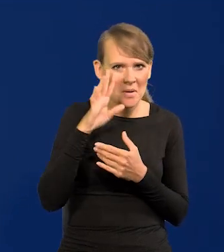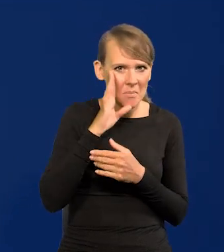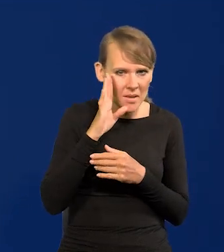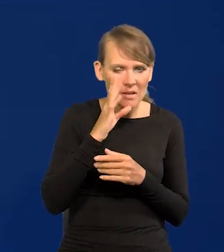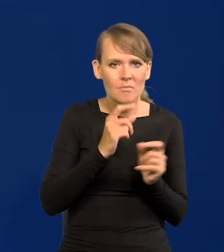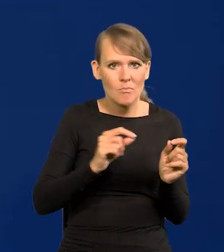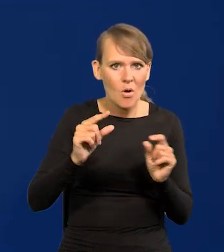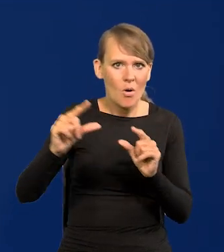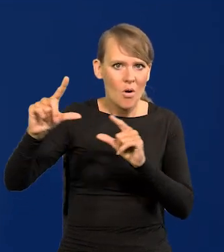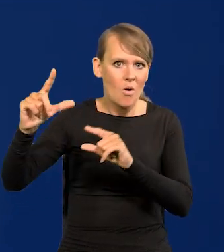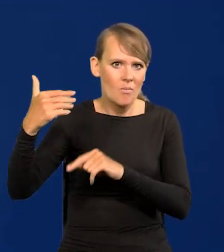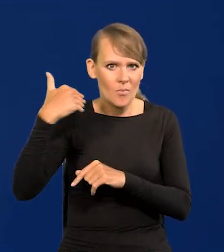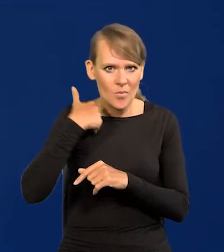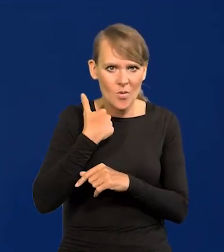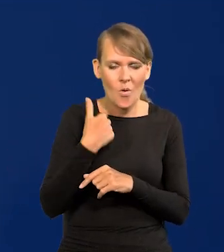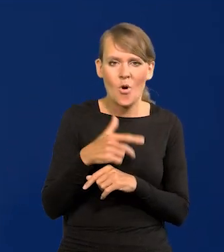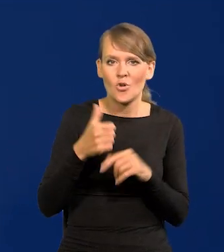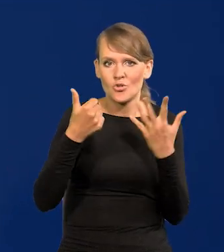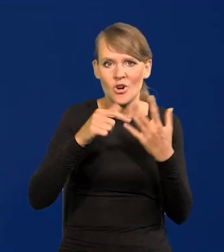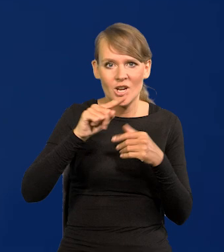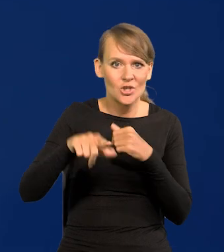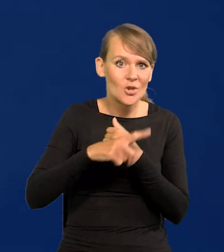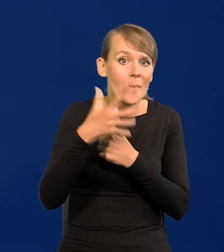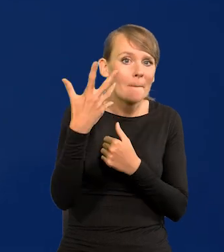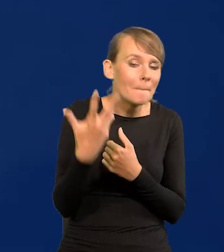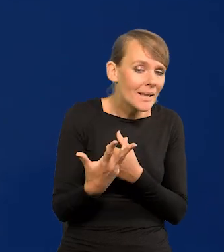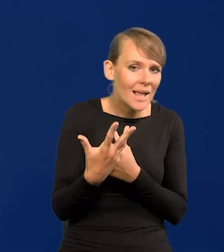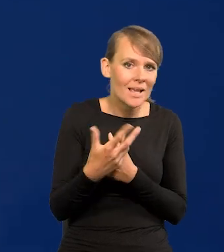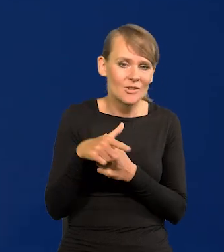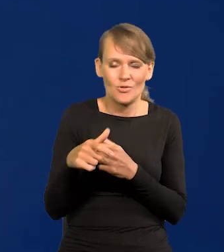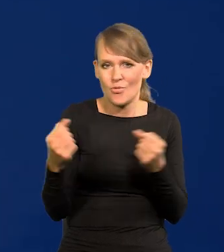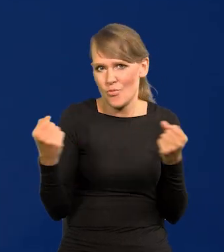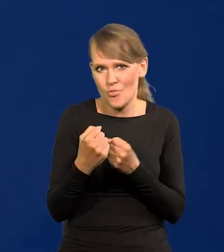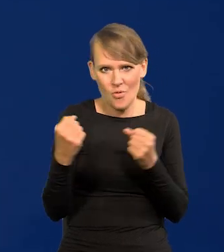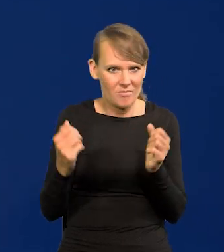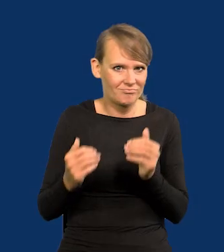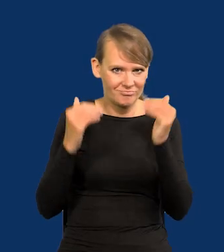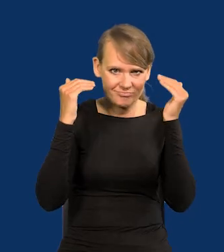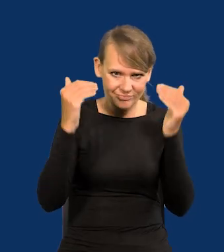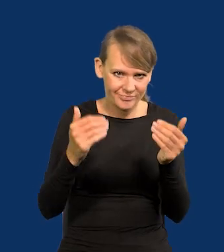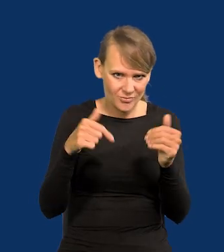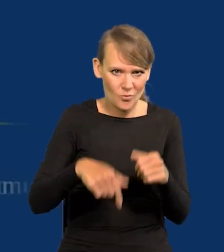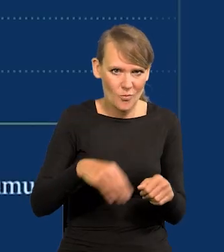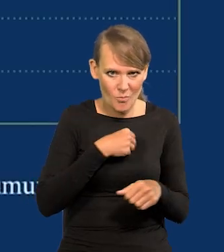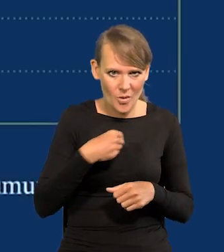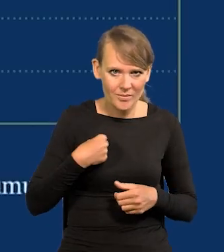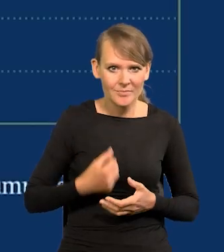podnosiliśmy te stopy do poziomu 6,75, który jest niesłychanie wysoki jak na polskie warunki.